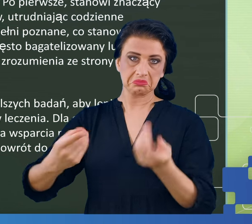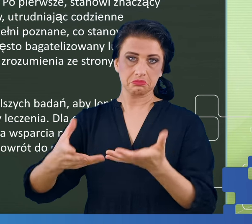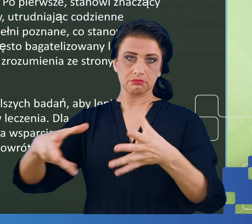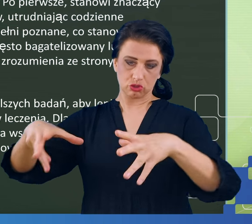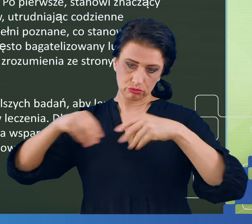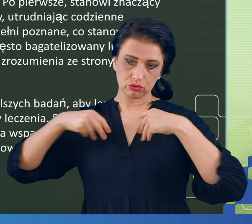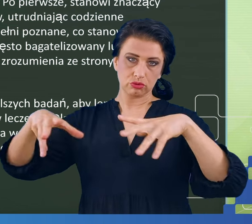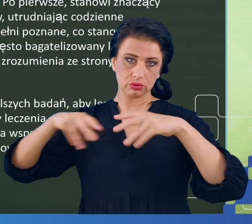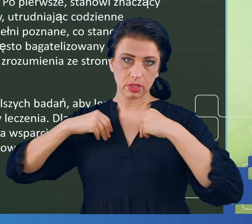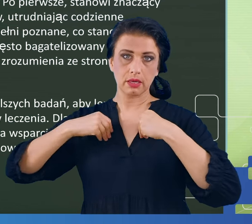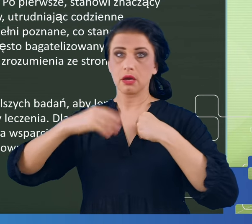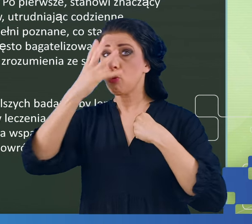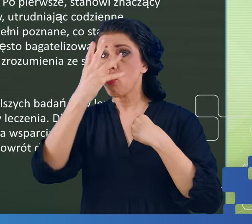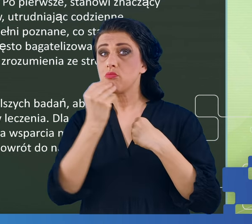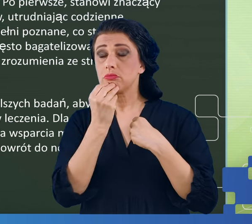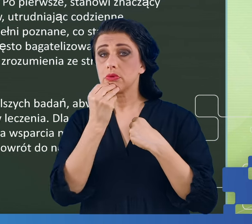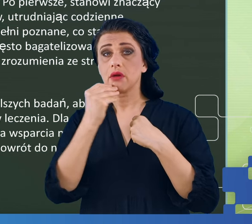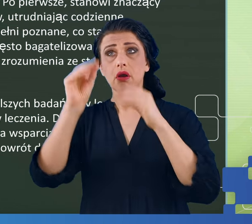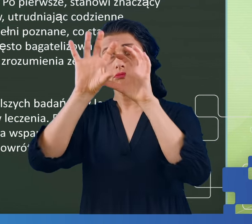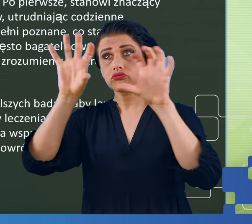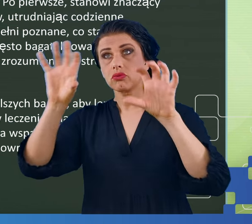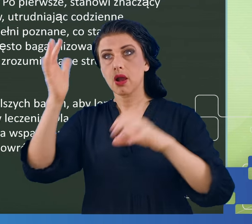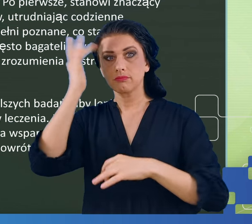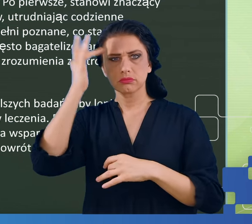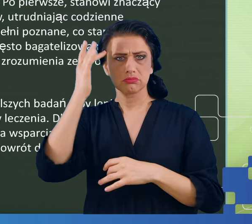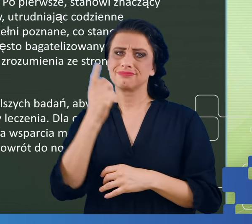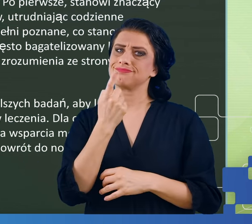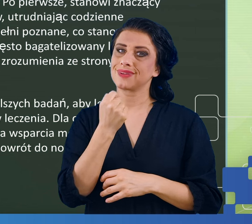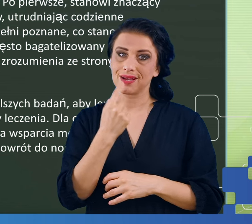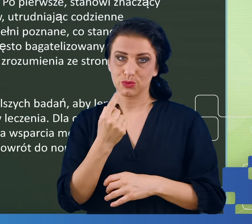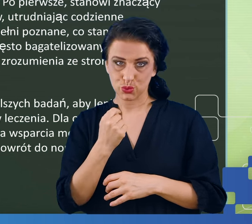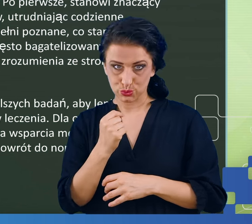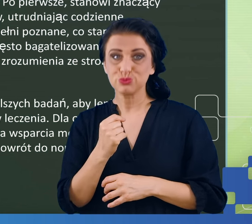załóżmy, że występują rzadziej. Tak jak powiedziałem również na początku, te objawy bardzo